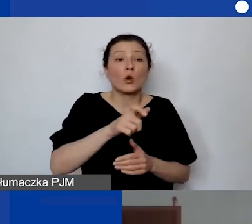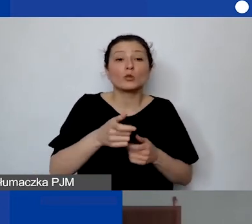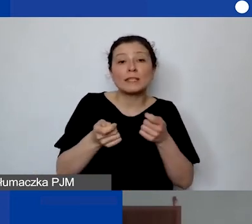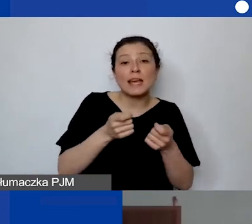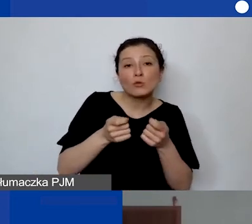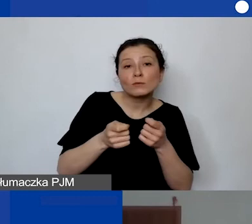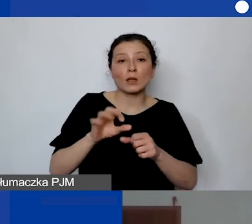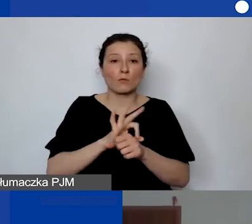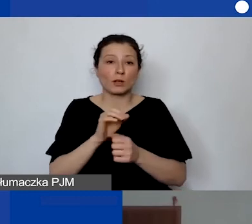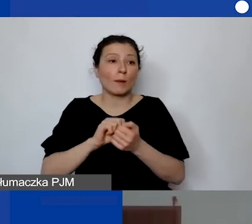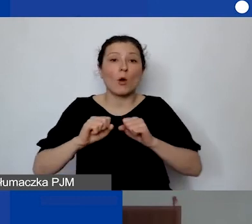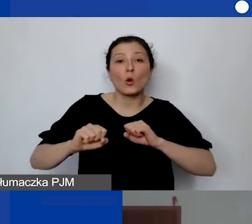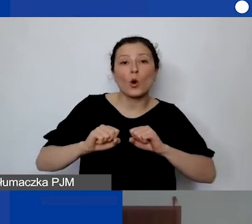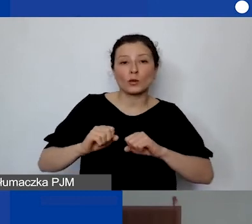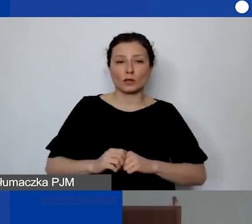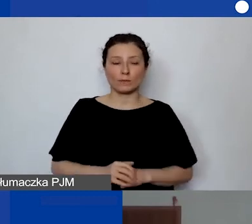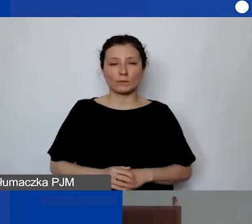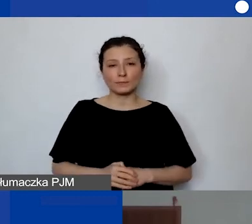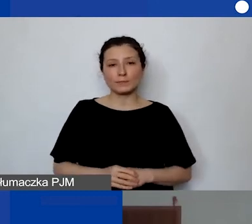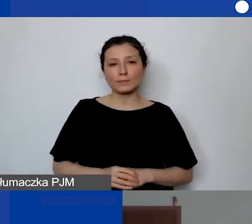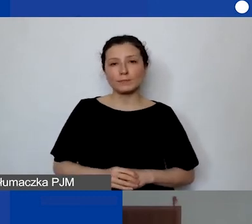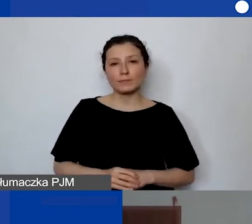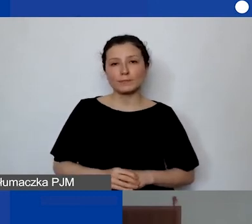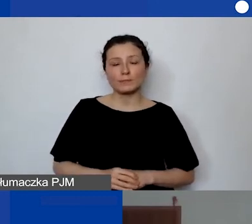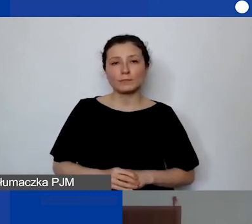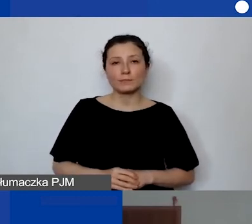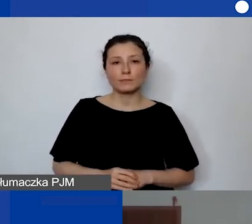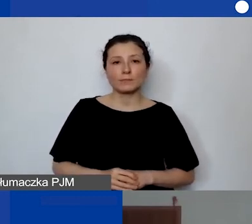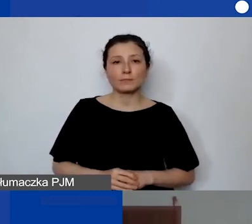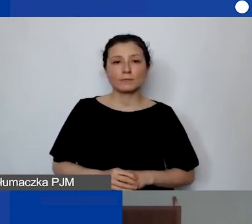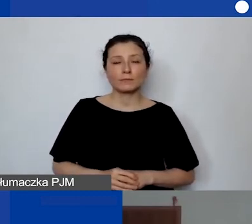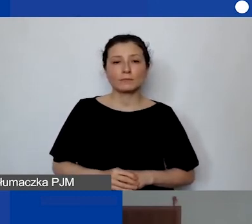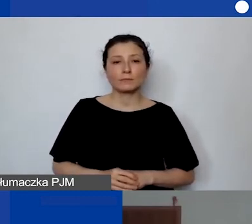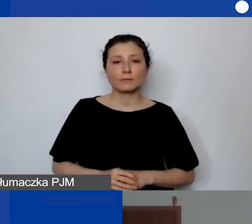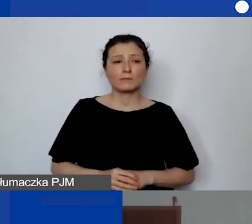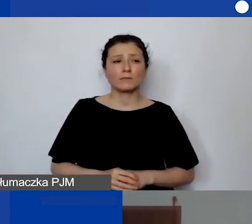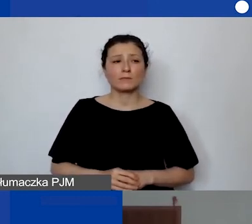Mogą to być... To niekoniecznie muszą być osoby związane z koordynacją.